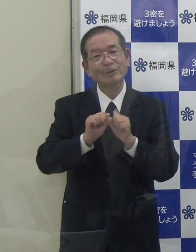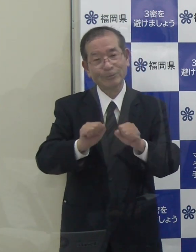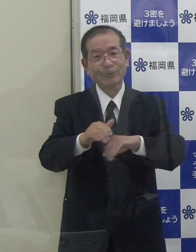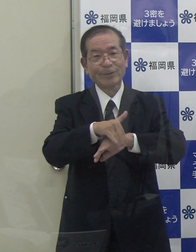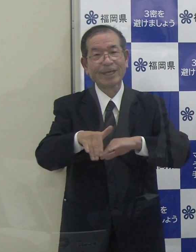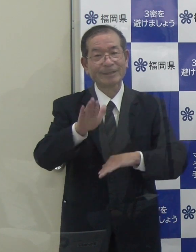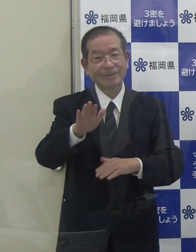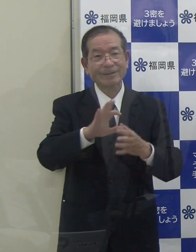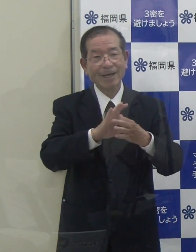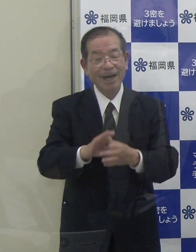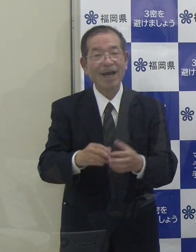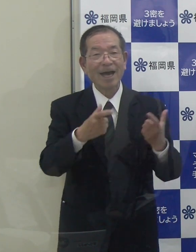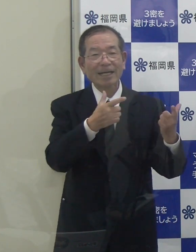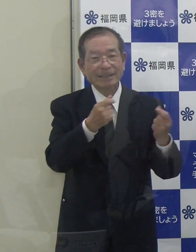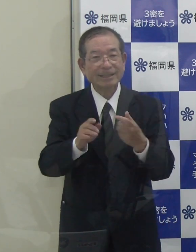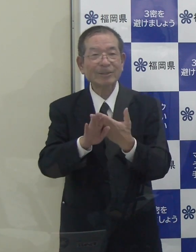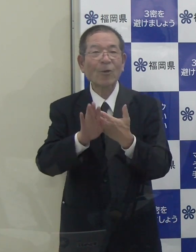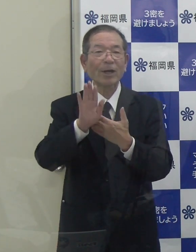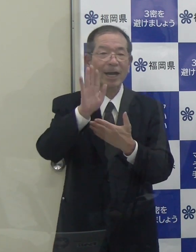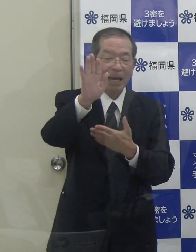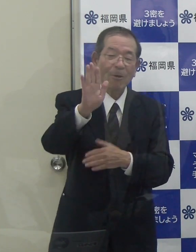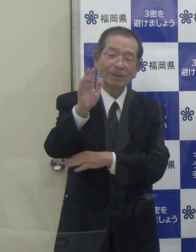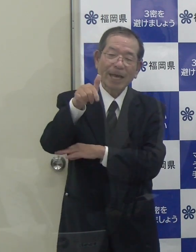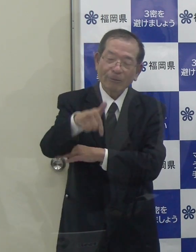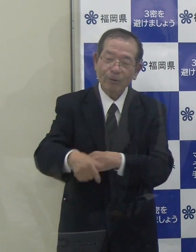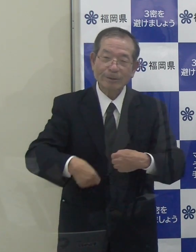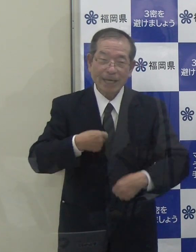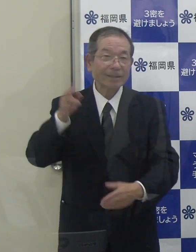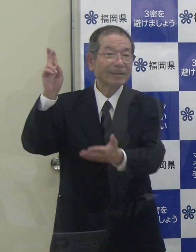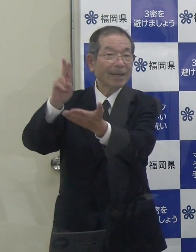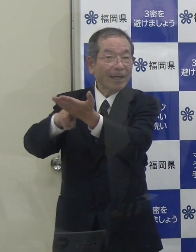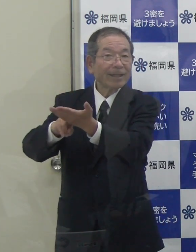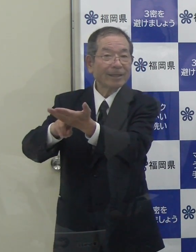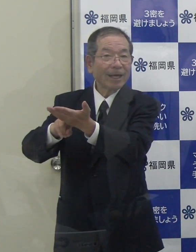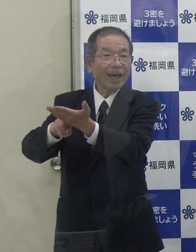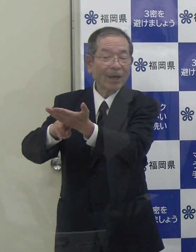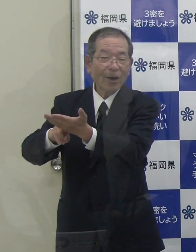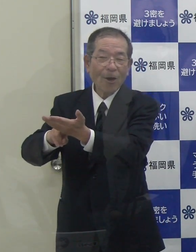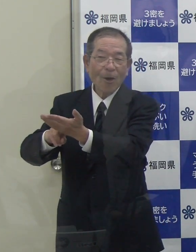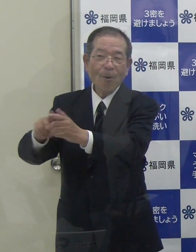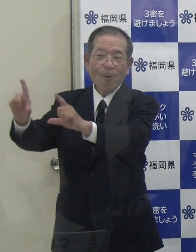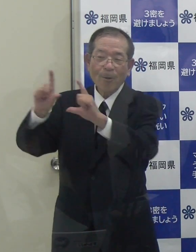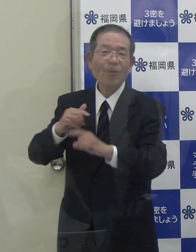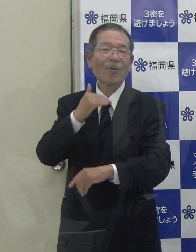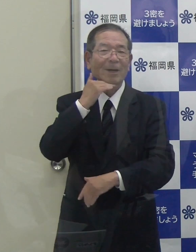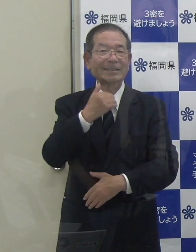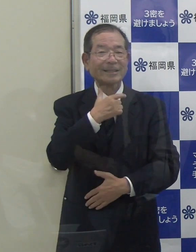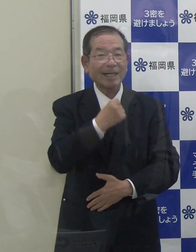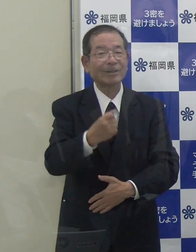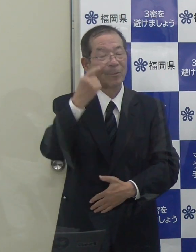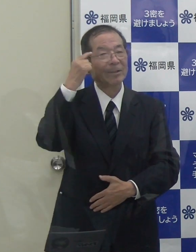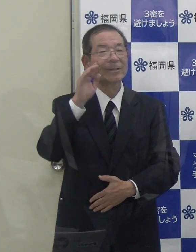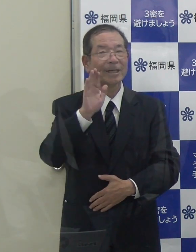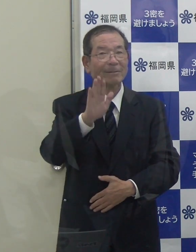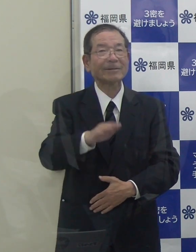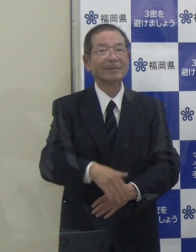これからも政府の正式決定を待ちたいと思います。